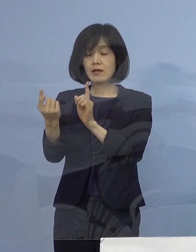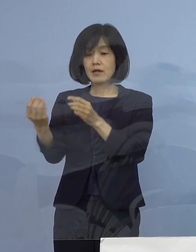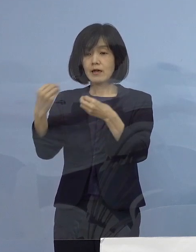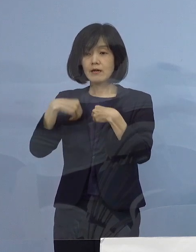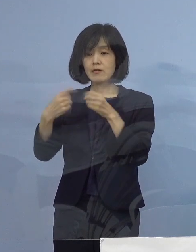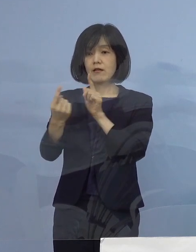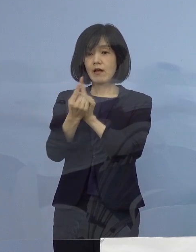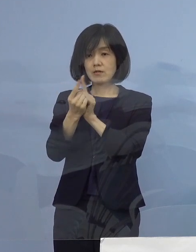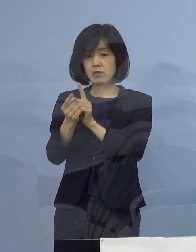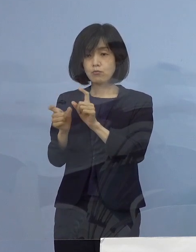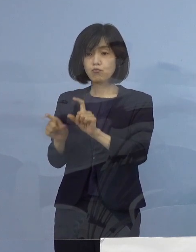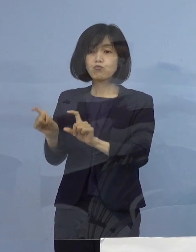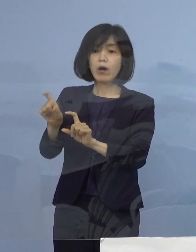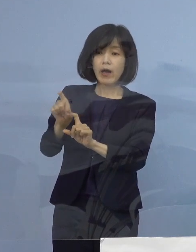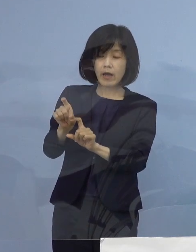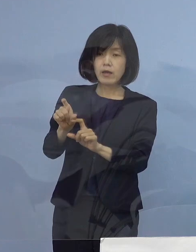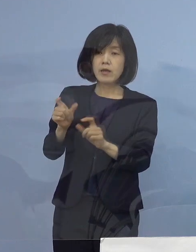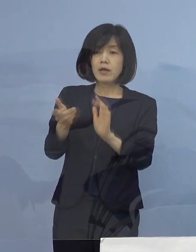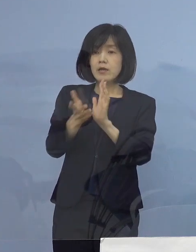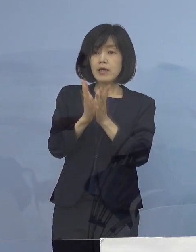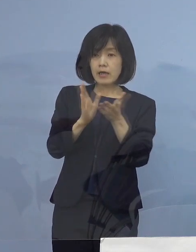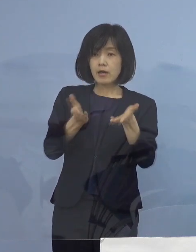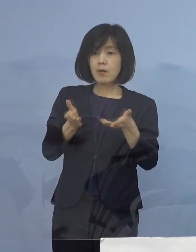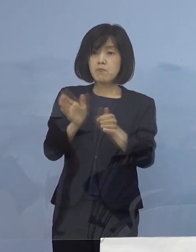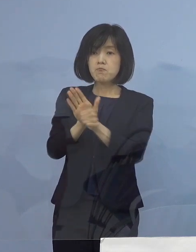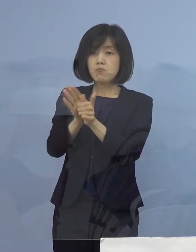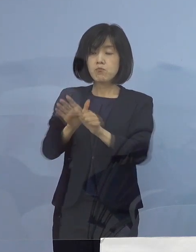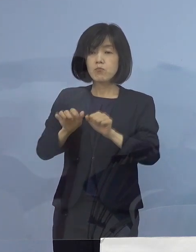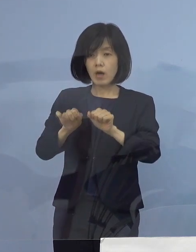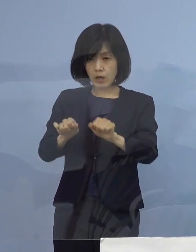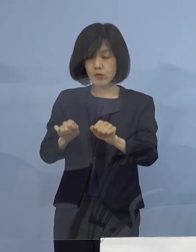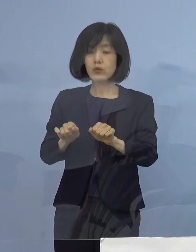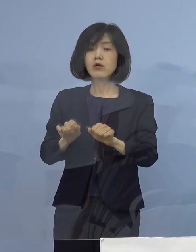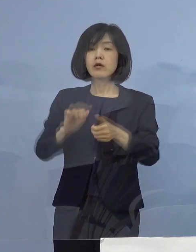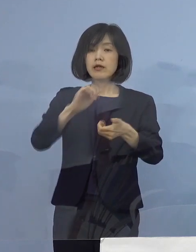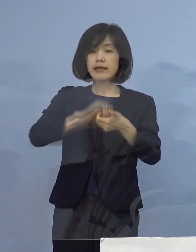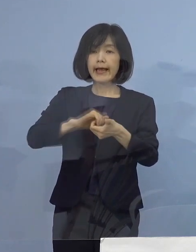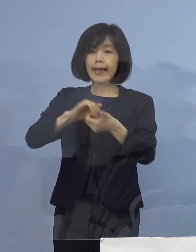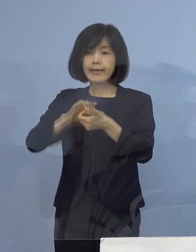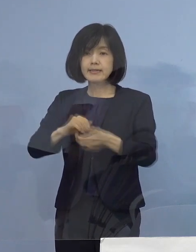県が提供をさせていただく 定期のPCR検査